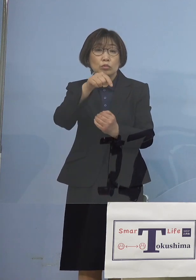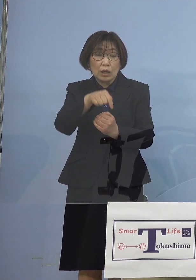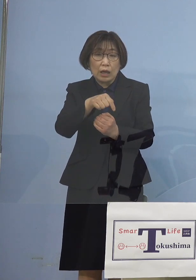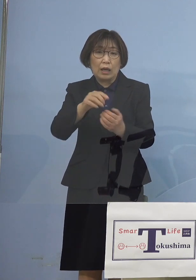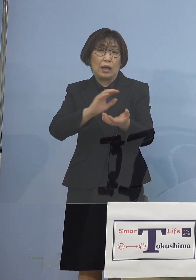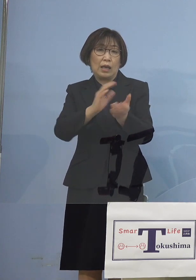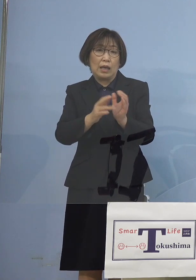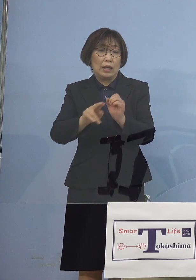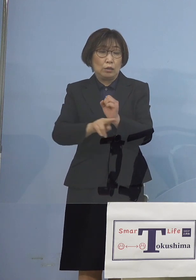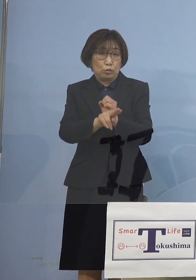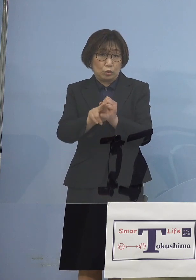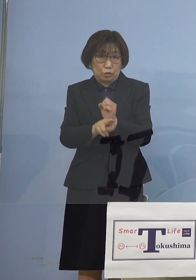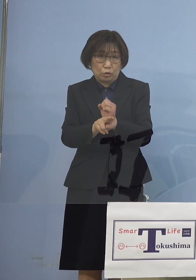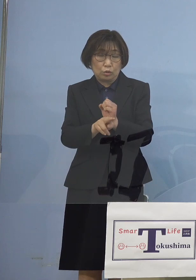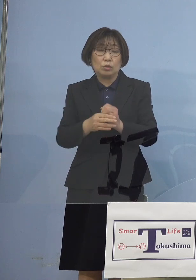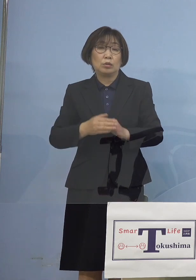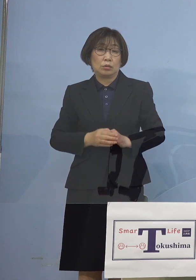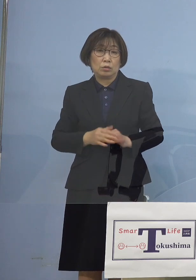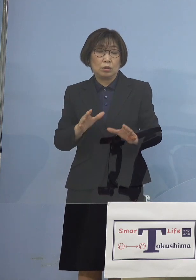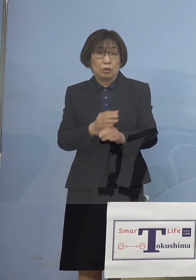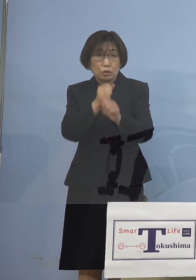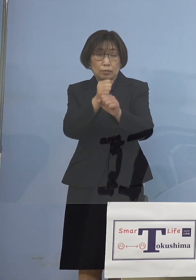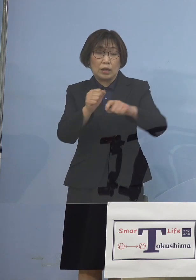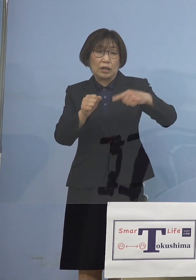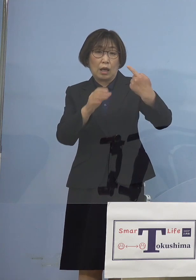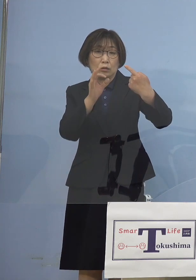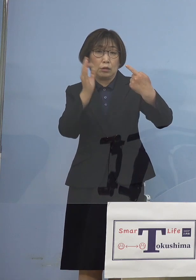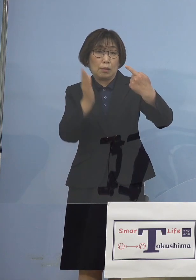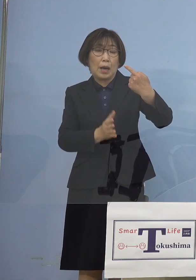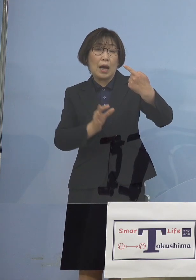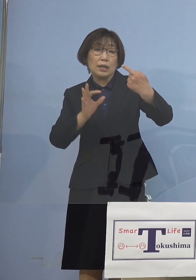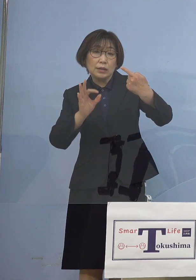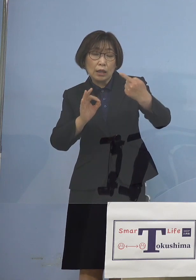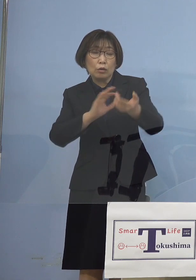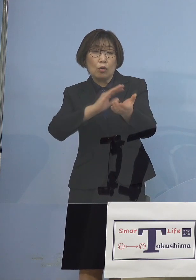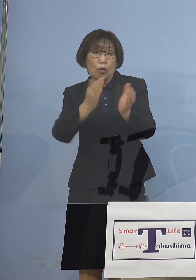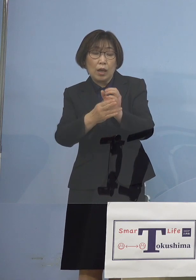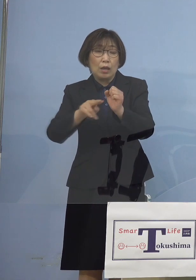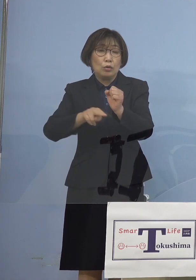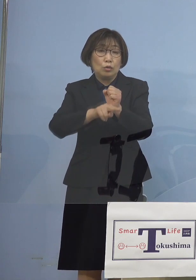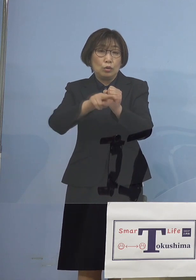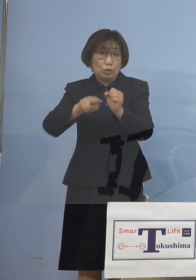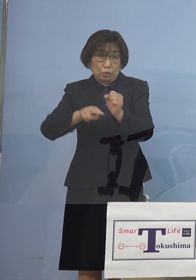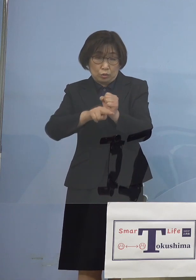つまり100パーセント変異株 となってしまったということで